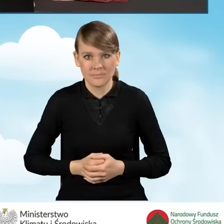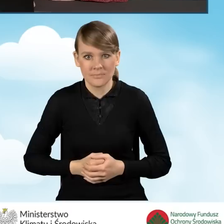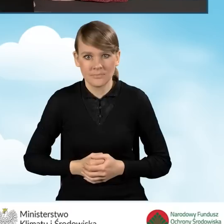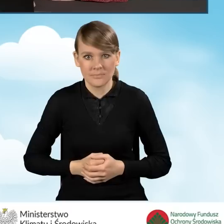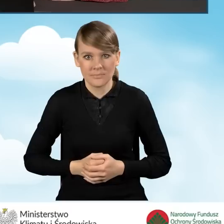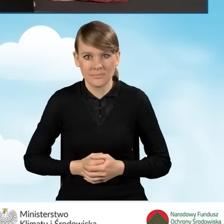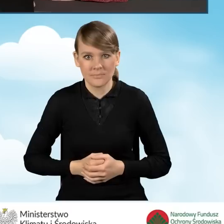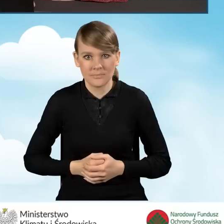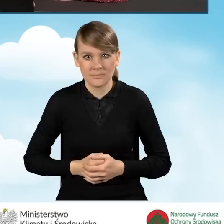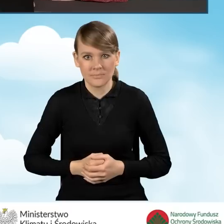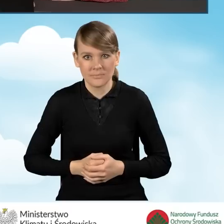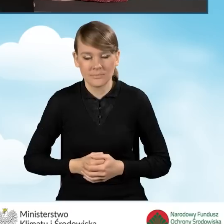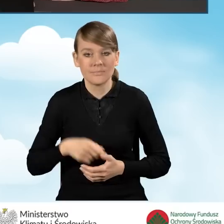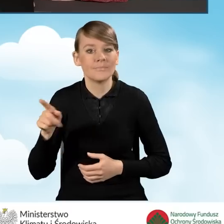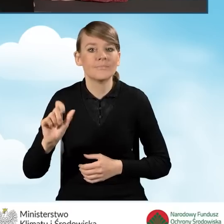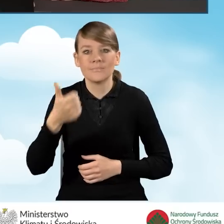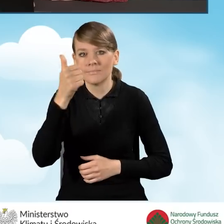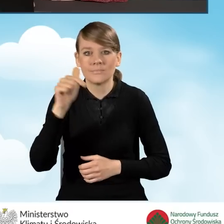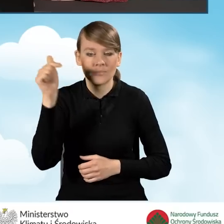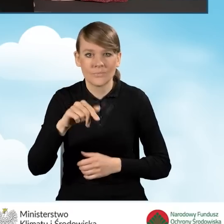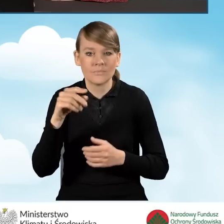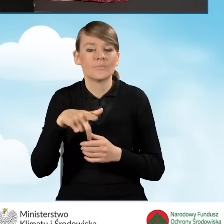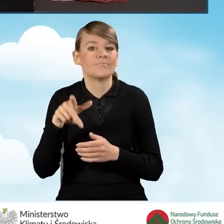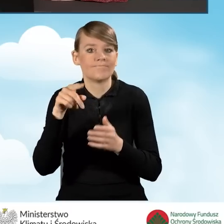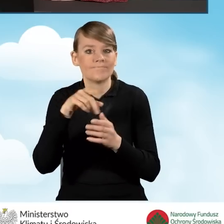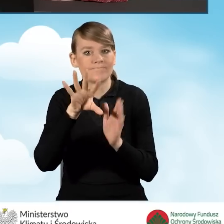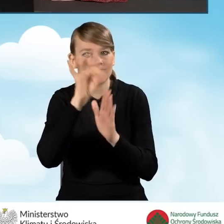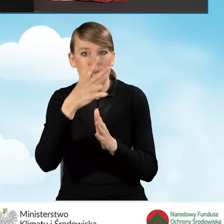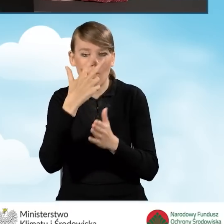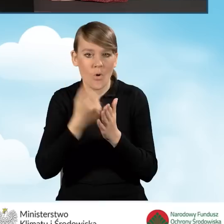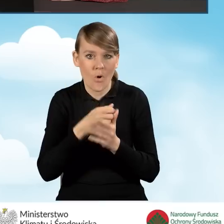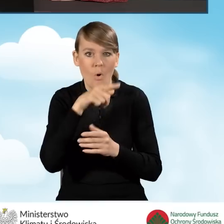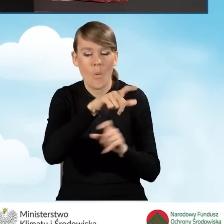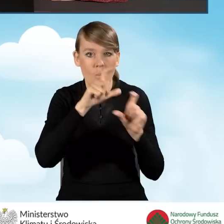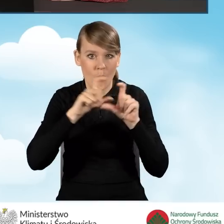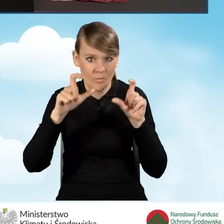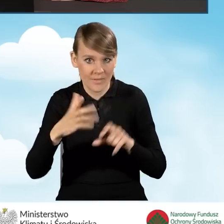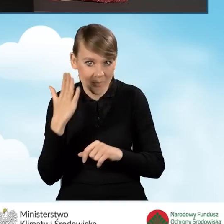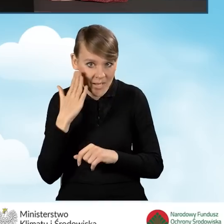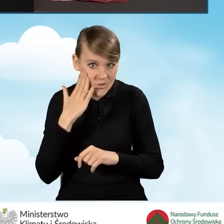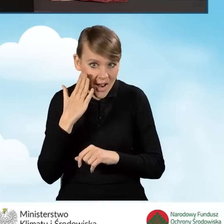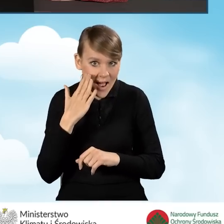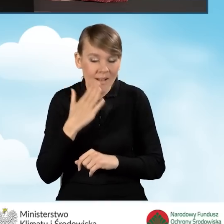w którym w pierwszej kolejności powinniśmy zaznaczyć oświadczenie, że lokal budynek mieszkalny, w którym realizowane jest przedsięwzięcie,